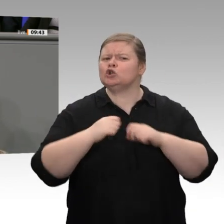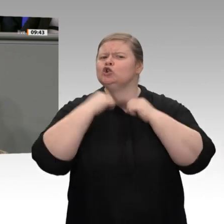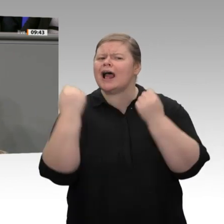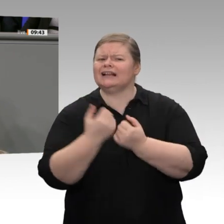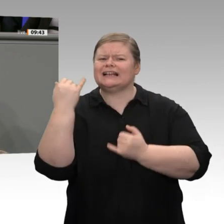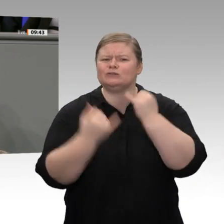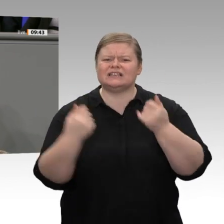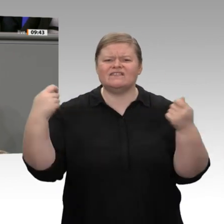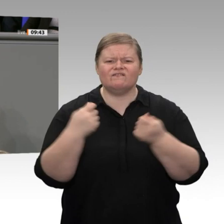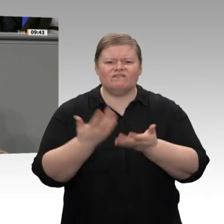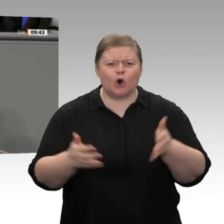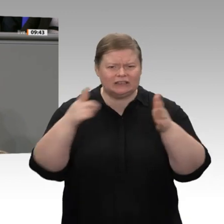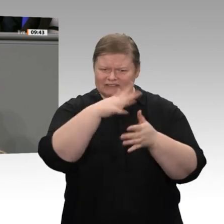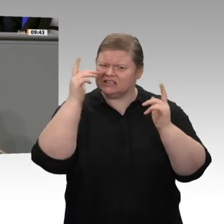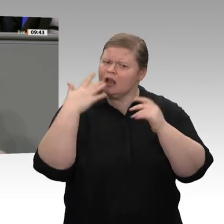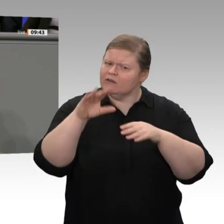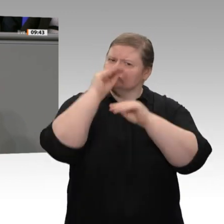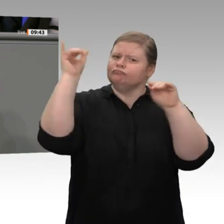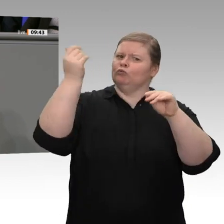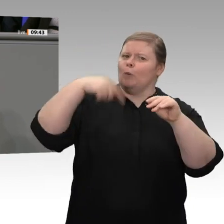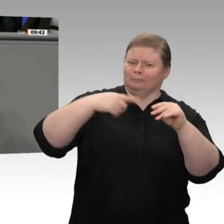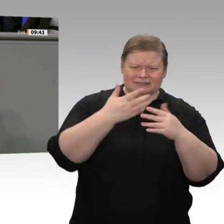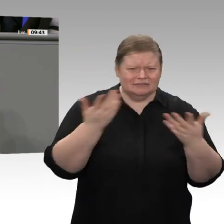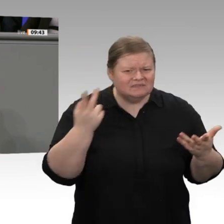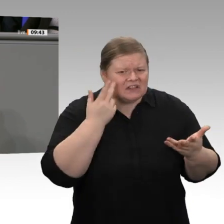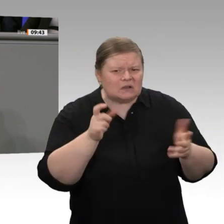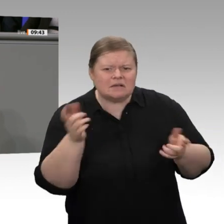wollen Sie bei der Umstellung auf neue Antriebe unterstützen. Toll, dass jetzt auch die